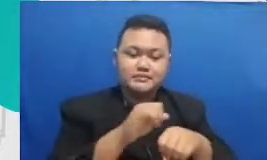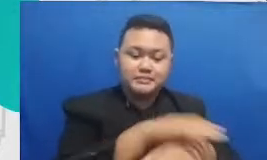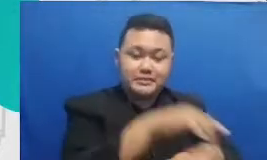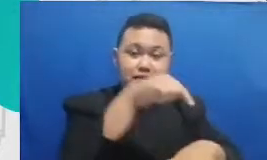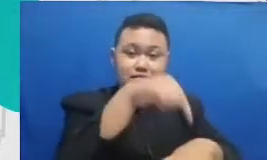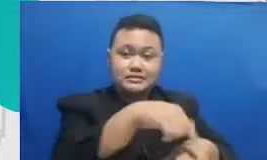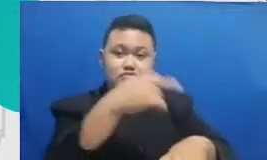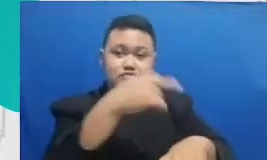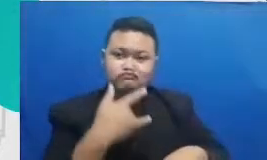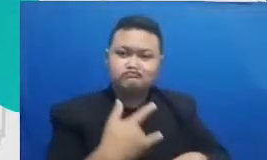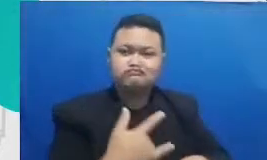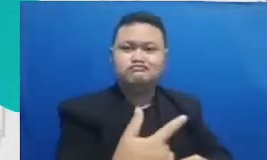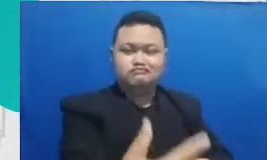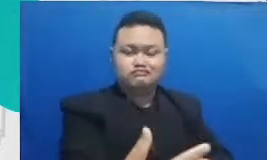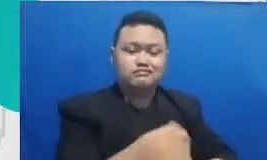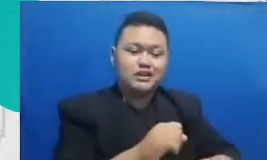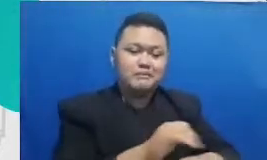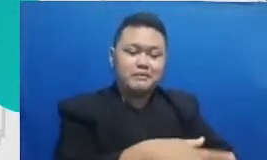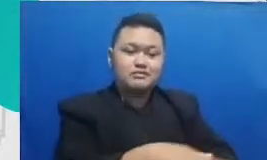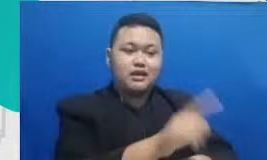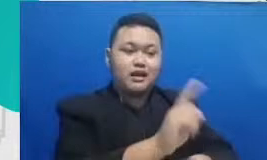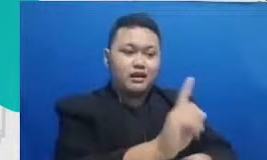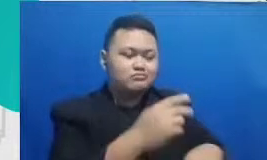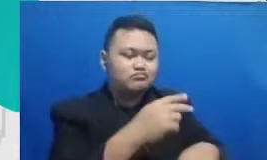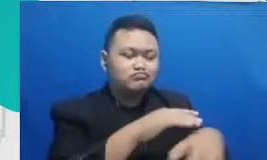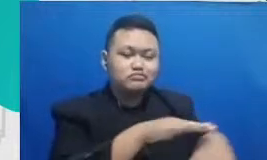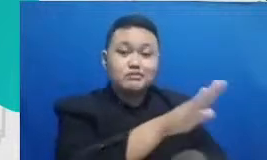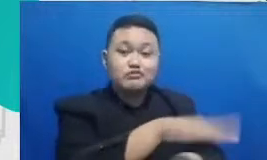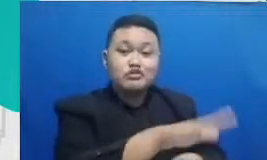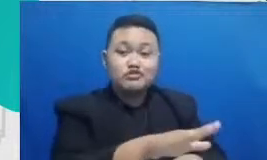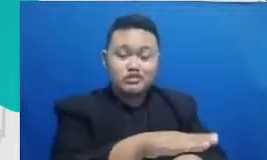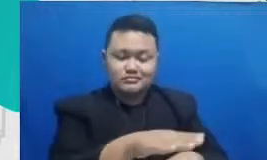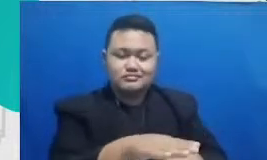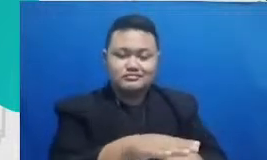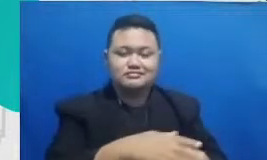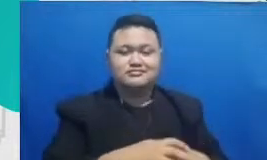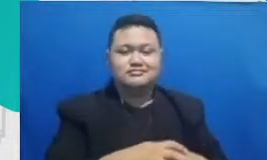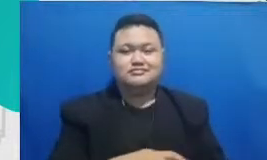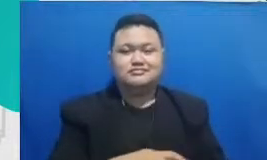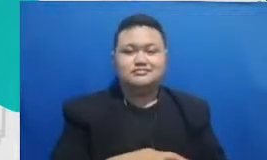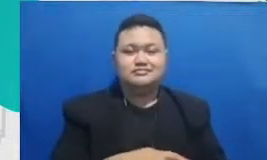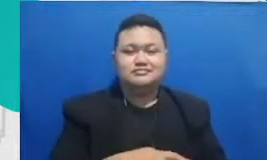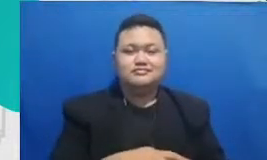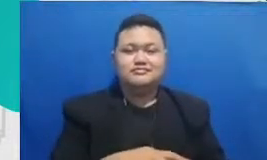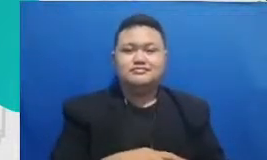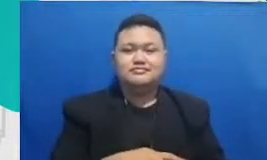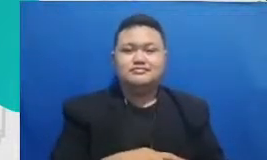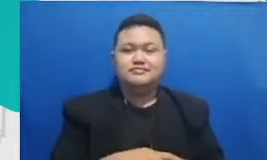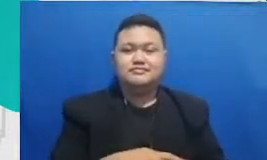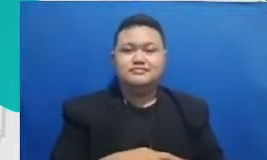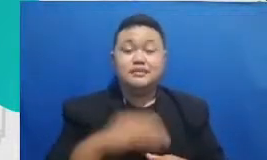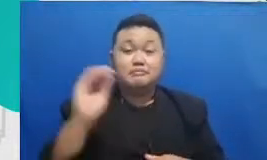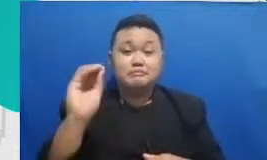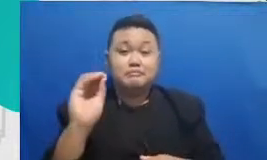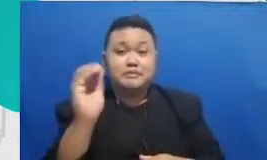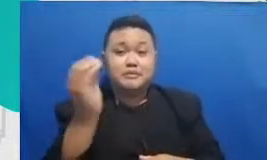dampaknya di mur id dan beberapa rekan baperin Ibu pemimpin badan ibu kemudian juga akhirnya terjun